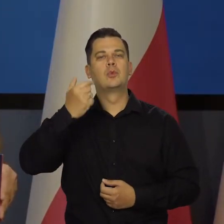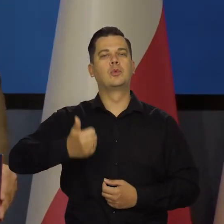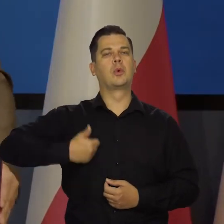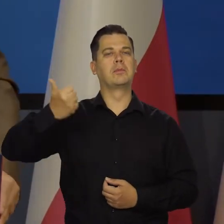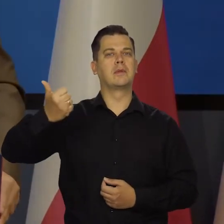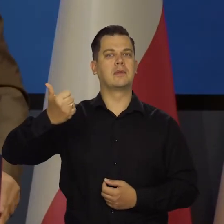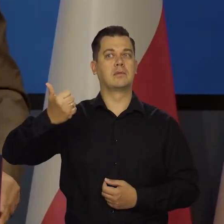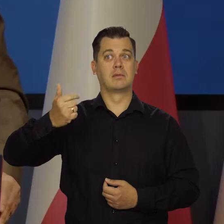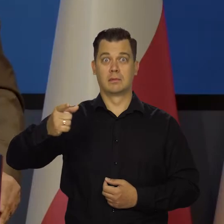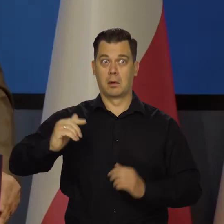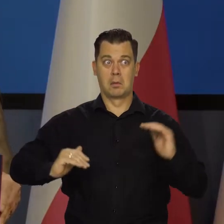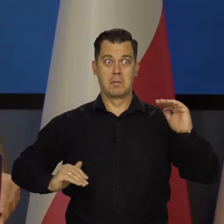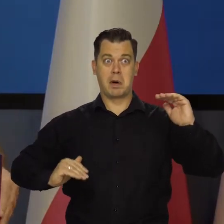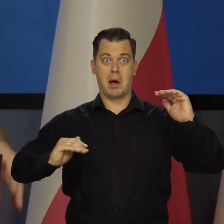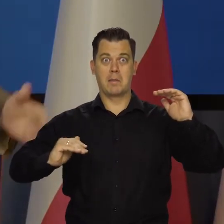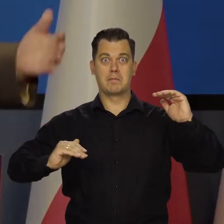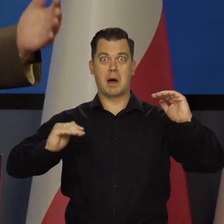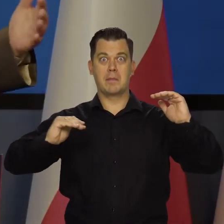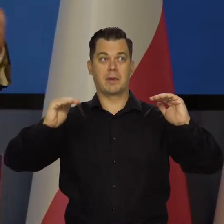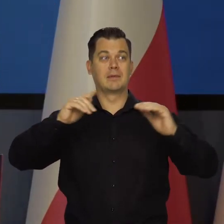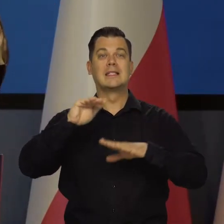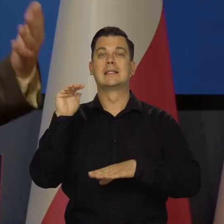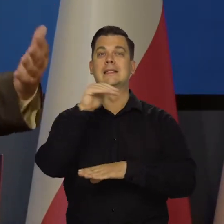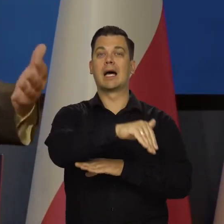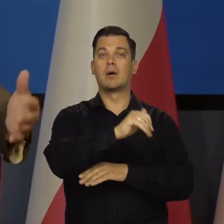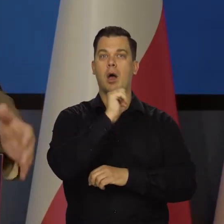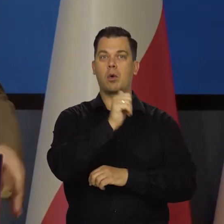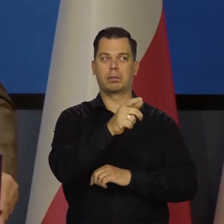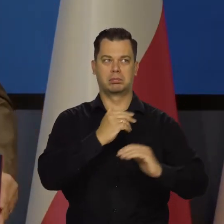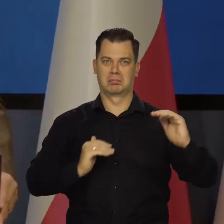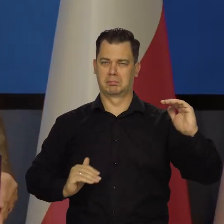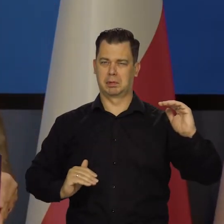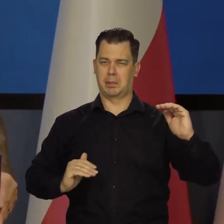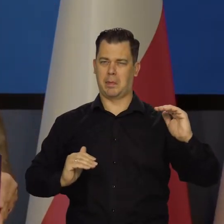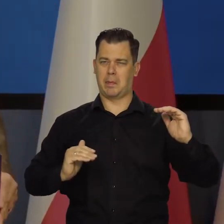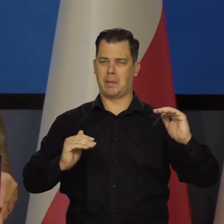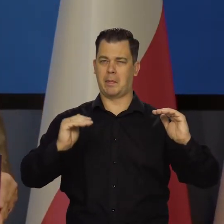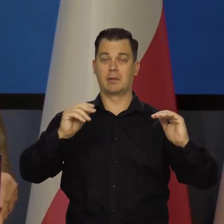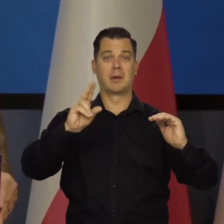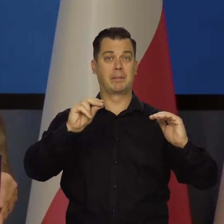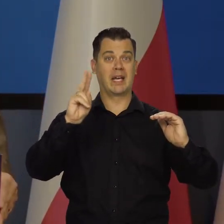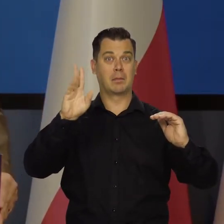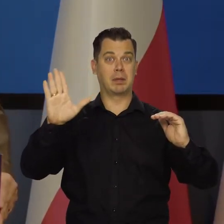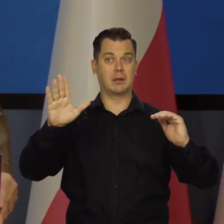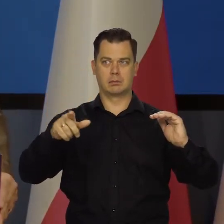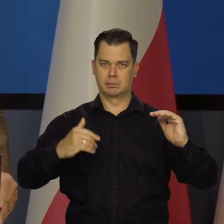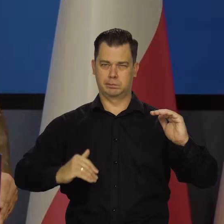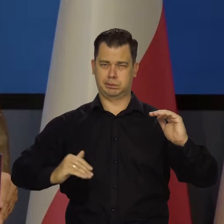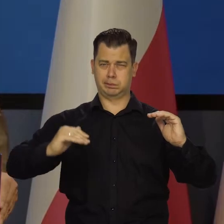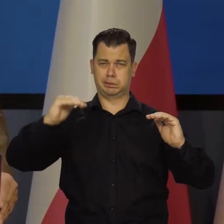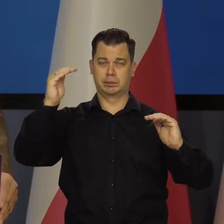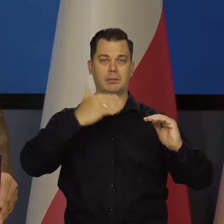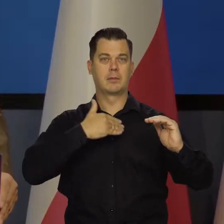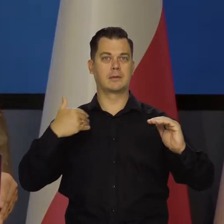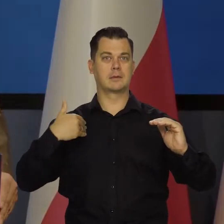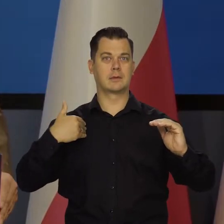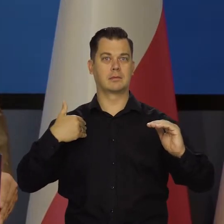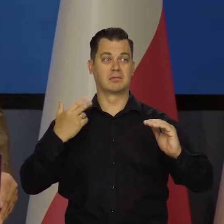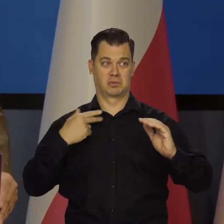Przeganiamy kolejne kraje zachodniej Europy co do poziomu produktu krajowego na głowę. Już prześcignęliśmy Grecję,